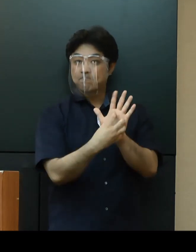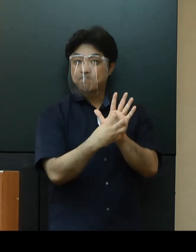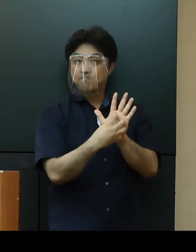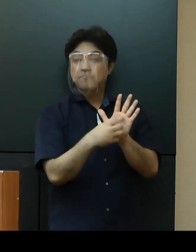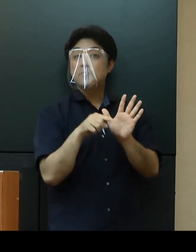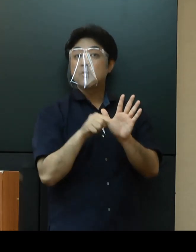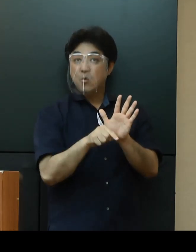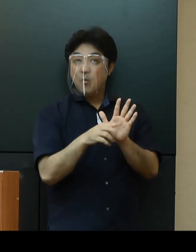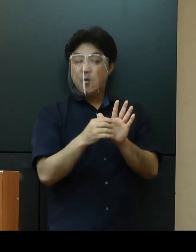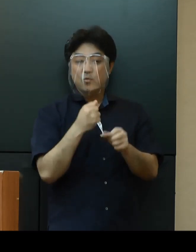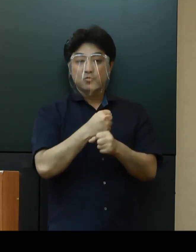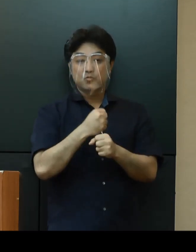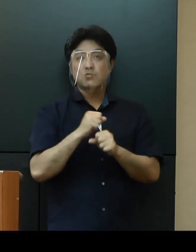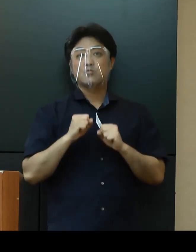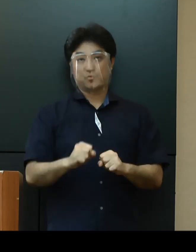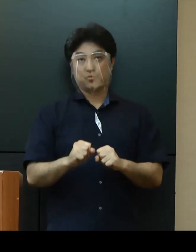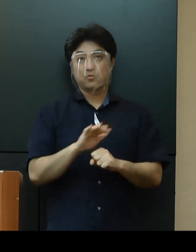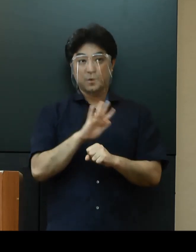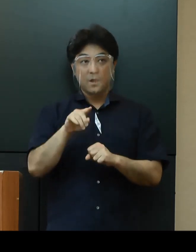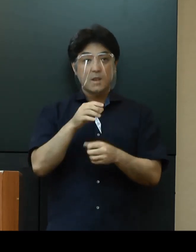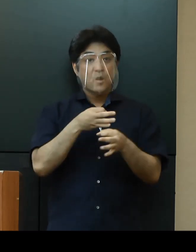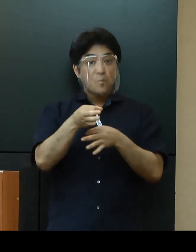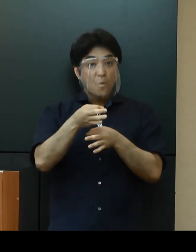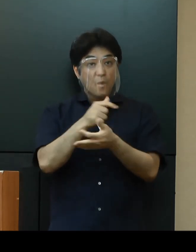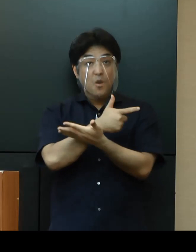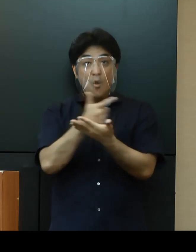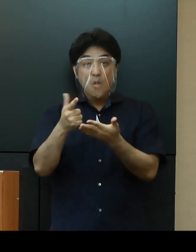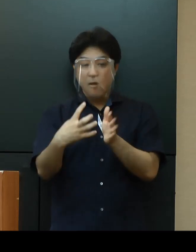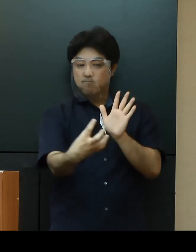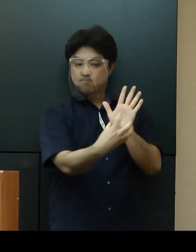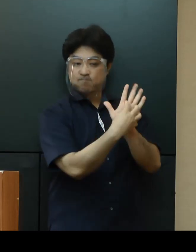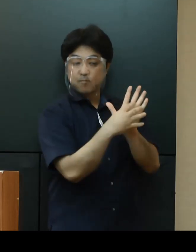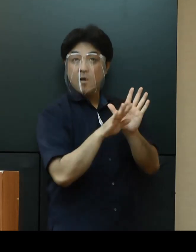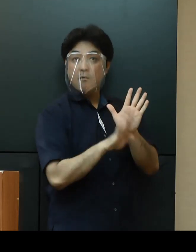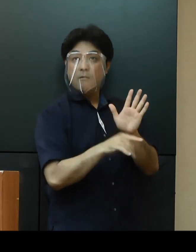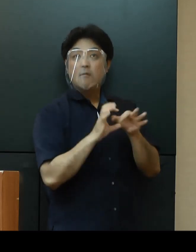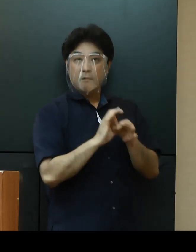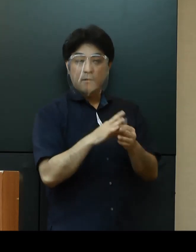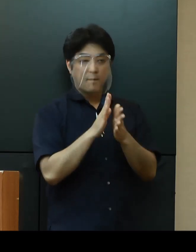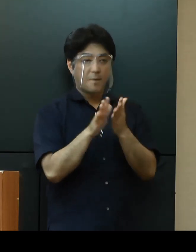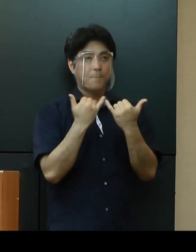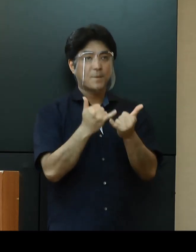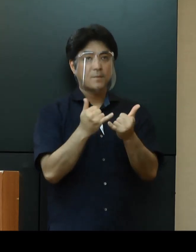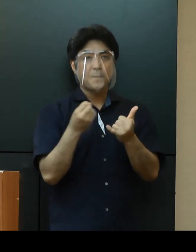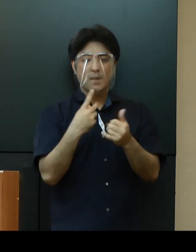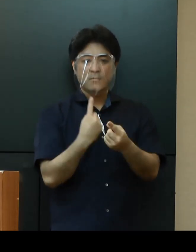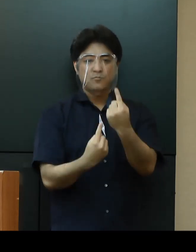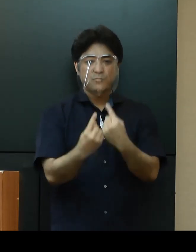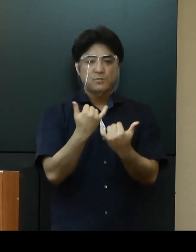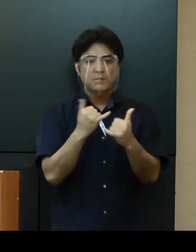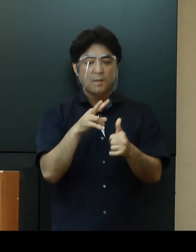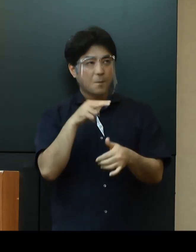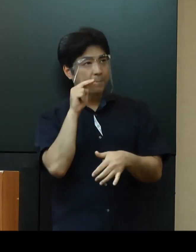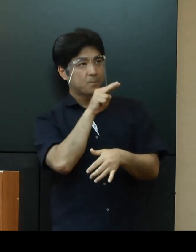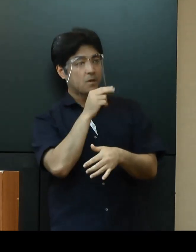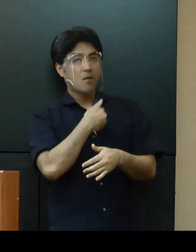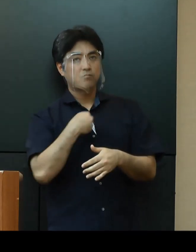店舗、店頭等で掲示していくことで、県民や来訪者が安心して利用できる施設であることを周知する